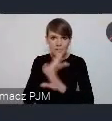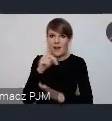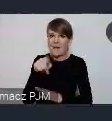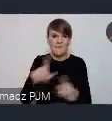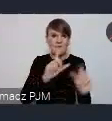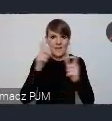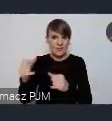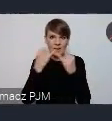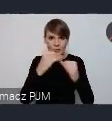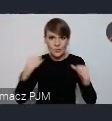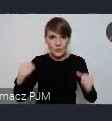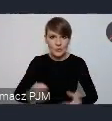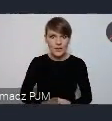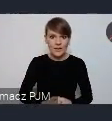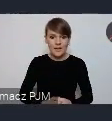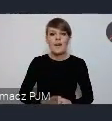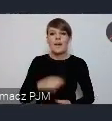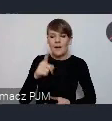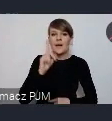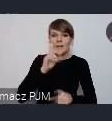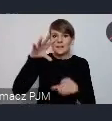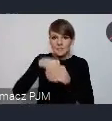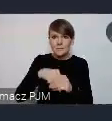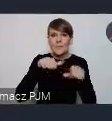Oczywiście jest ten poziom High Level Officials.